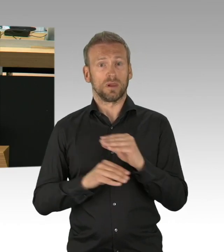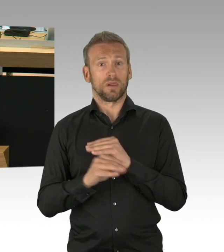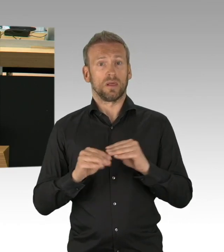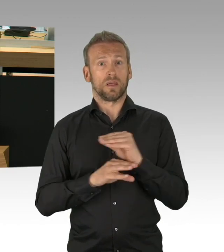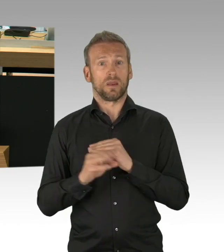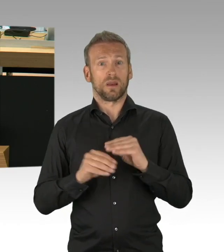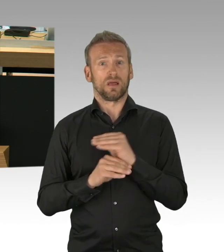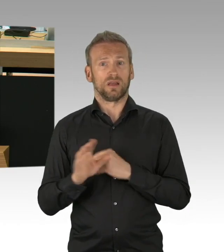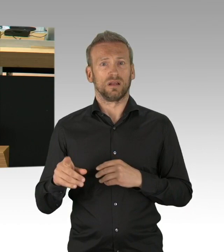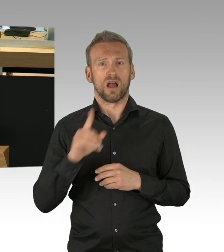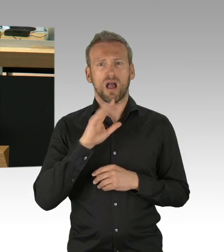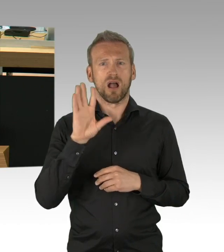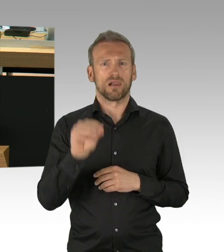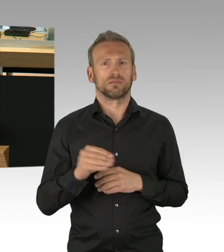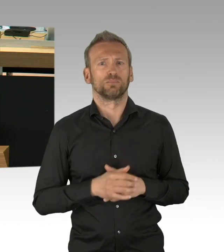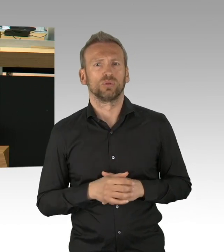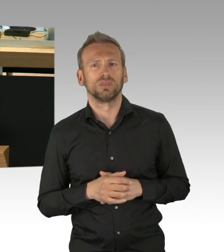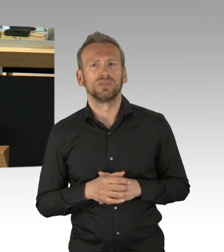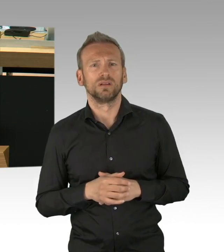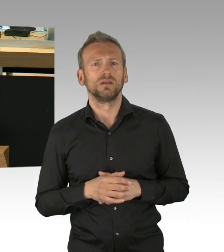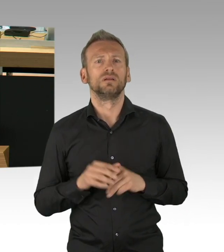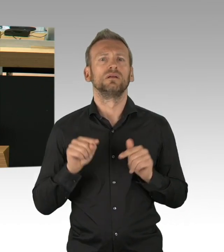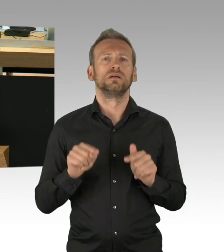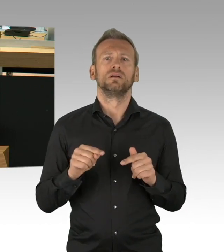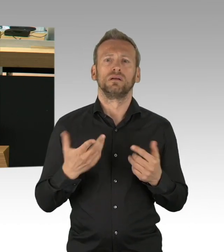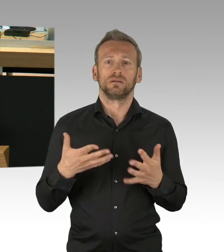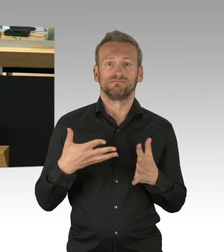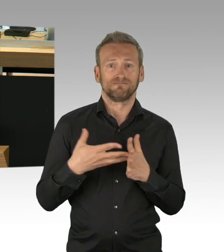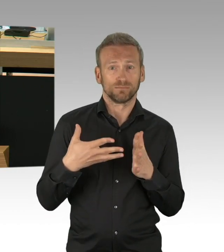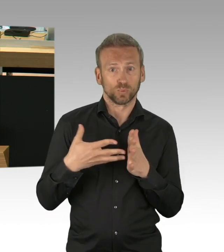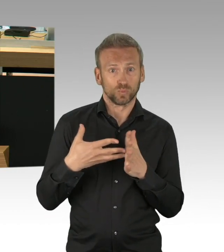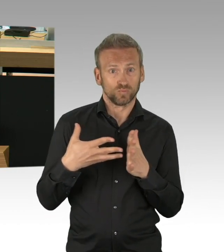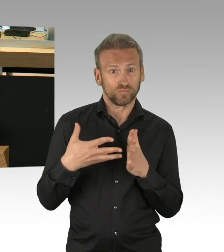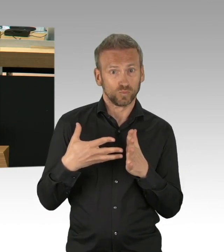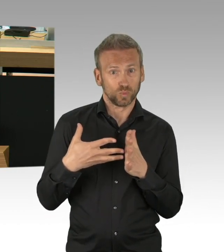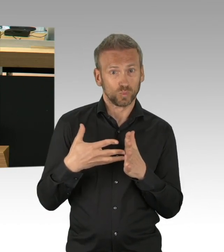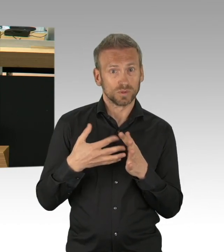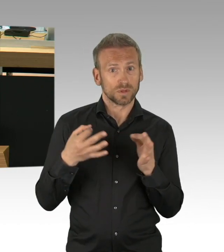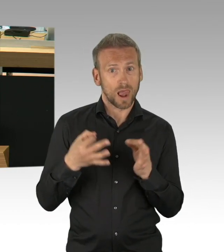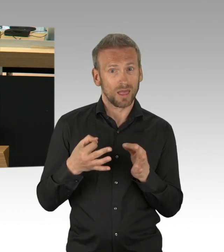Also dem kritischen Referenzwert, den die Kanzlerin als Messlatte für den, dafür genommen hat,